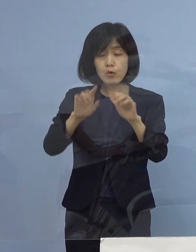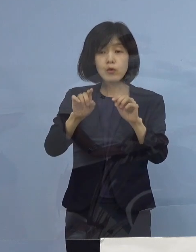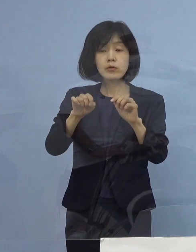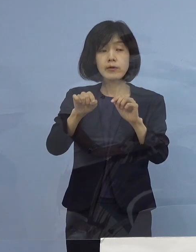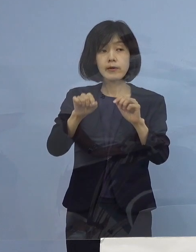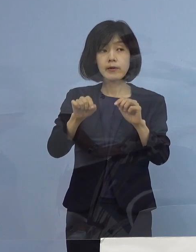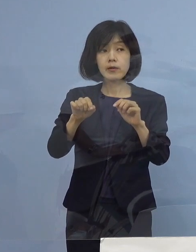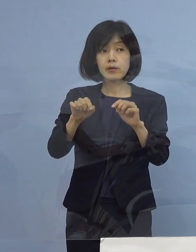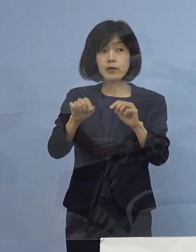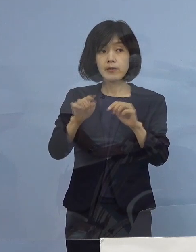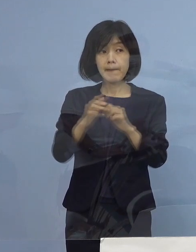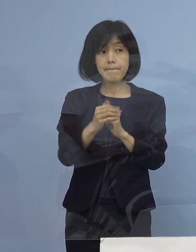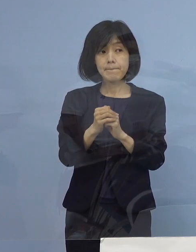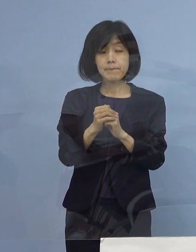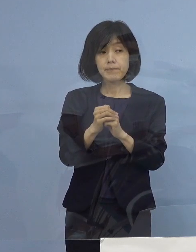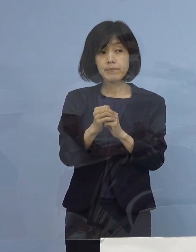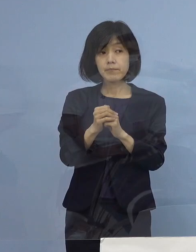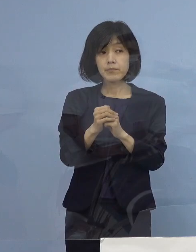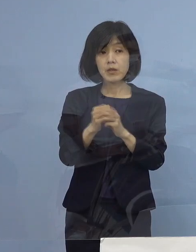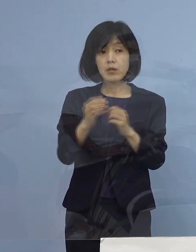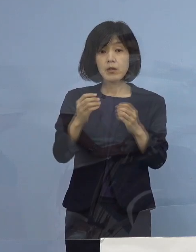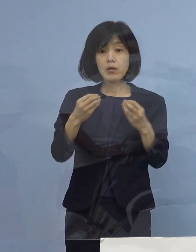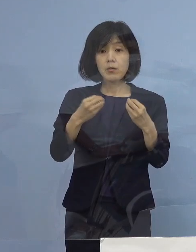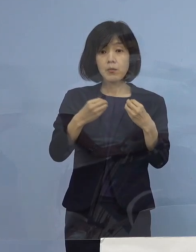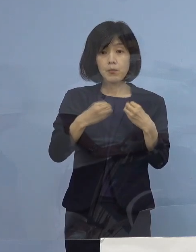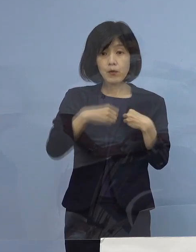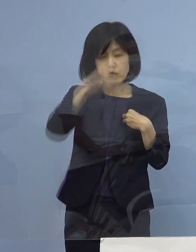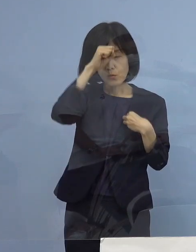例えば軽症、症状がある方は全部入院しているのか